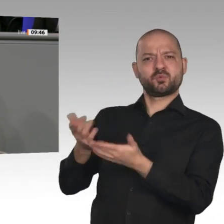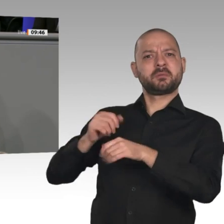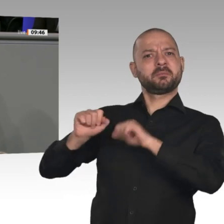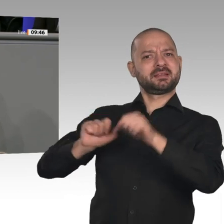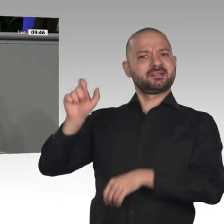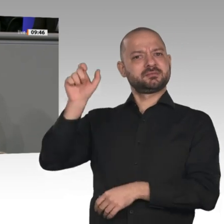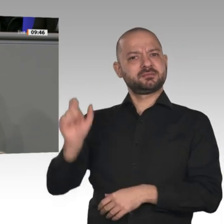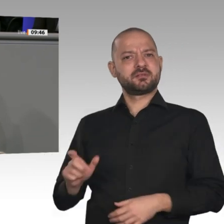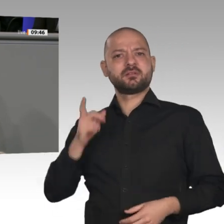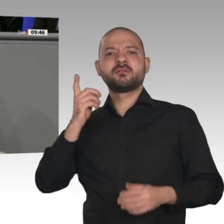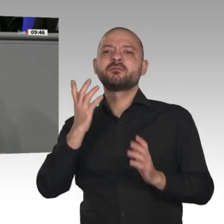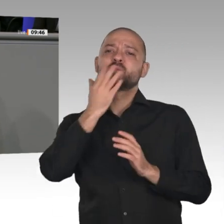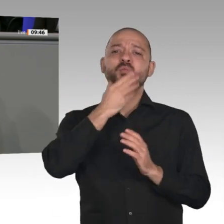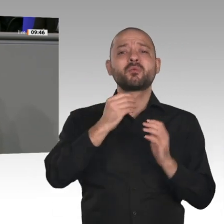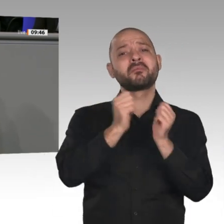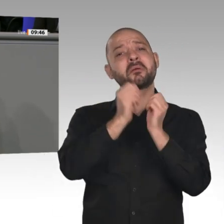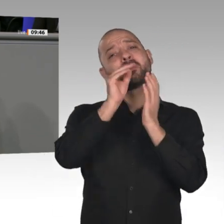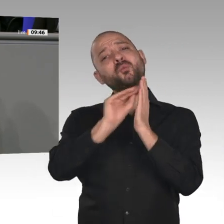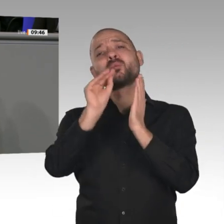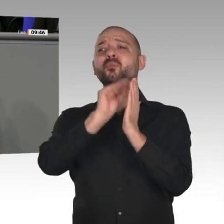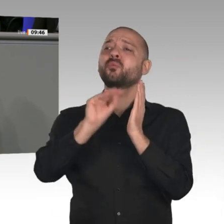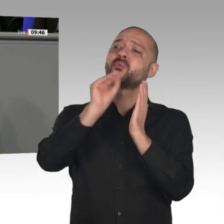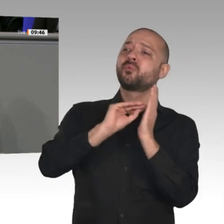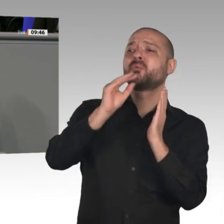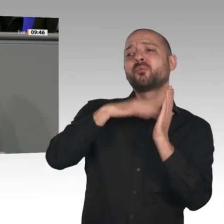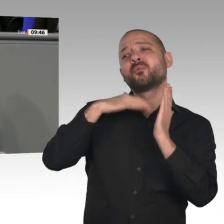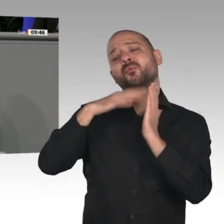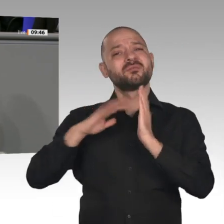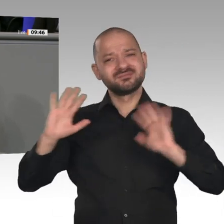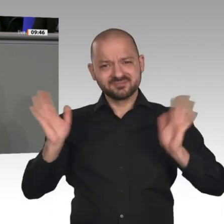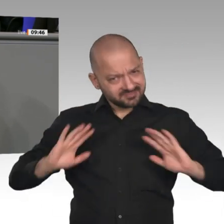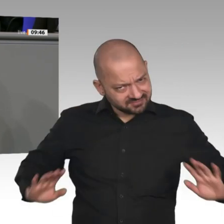schreibt. Wir brauchen einen Minister, der handelt. Herr Altmaier, Sie selbst haben